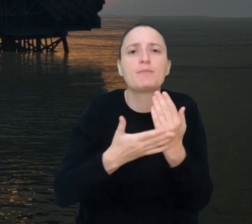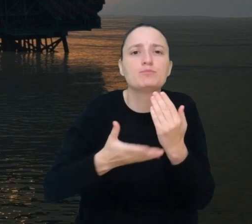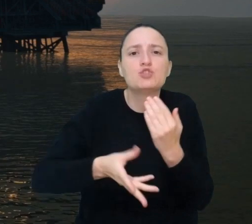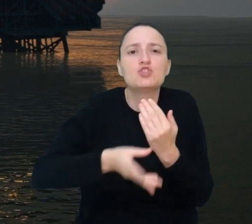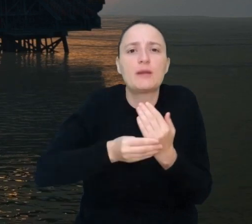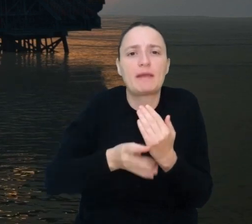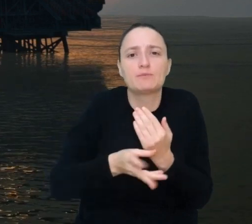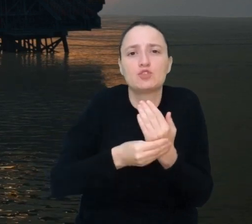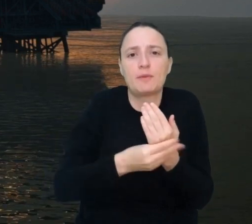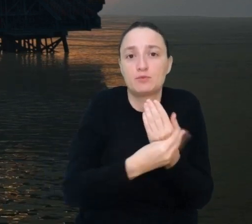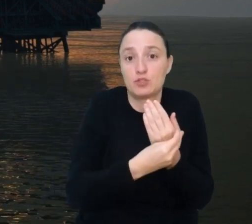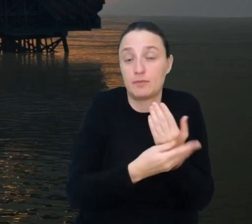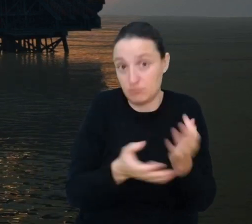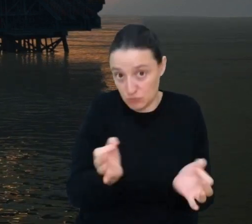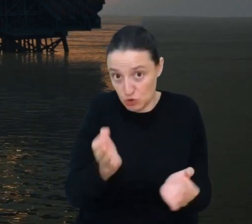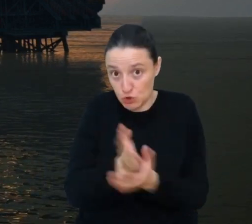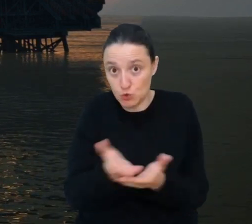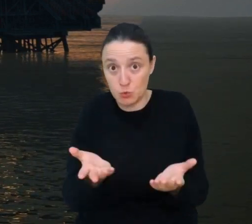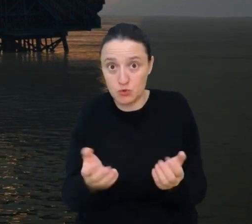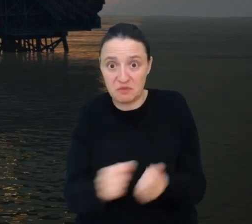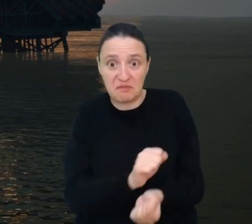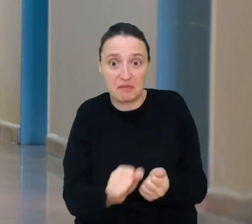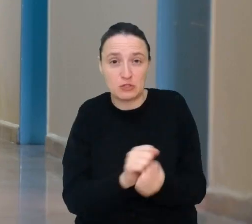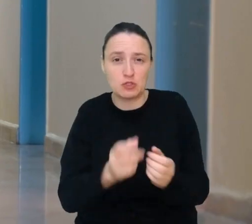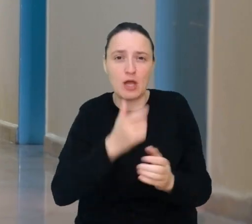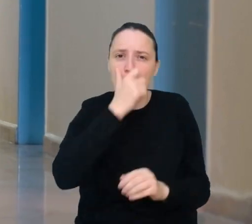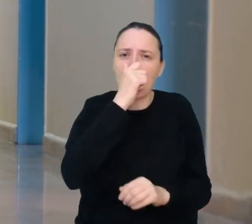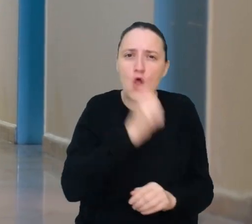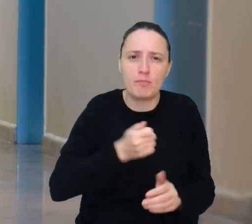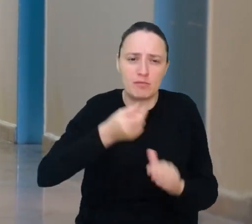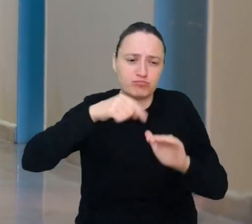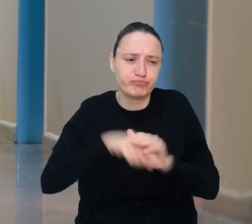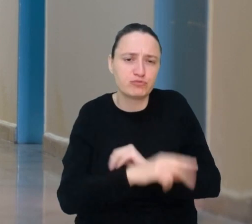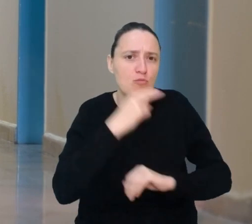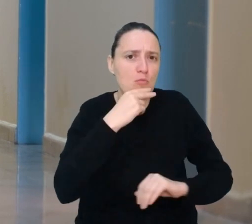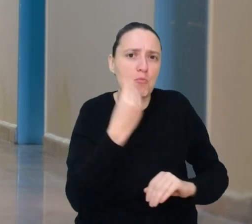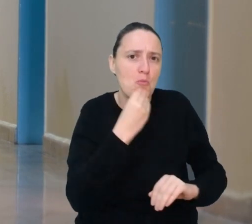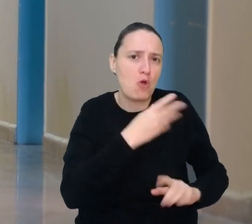Już dzisiaj biofilm pomaga w walce z wyciekami ropy do morza. Jako instalator biofilmu